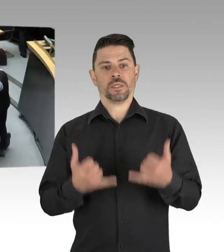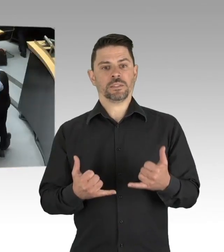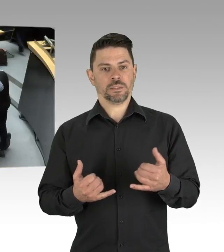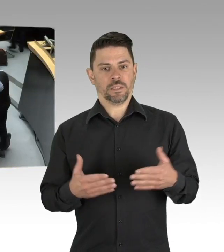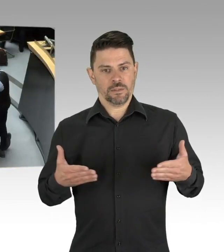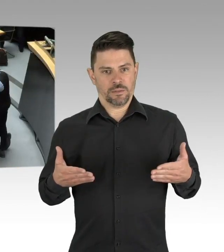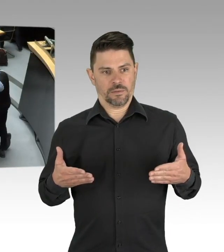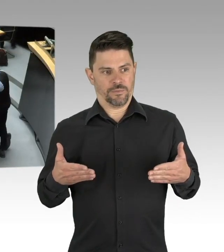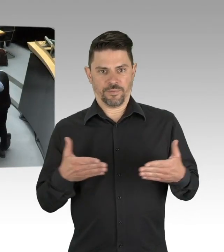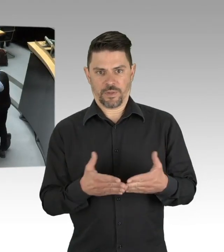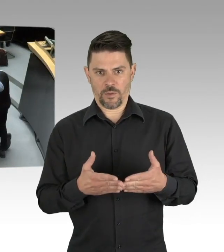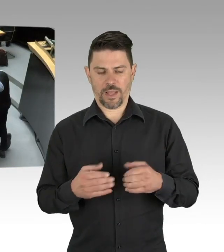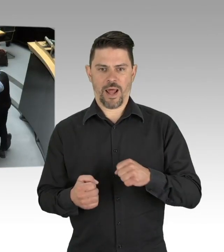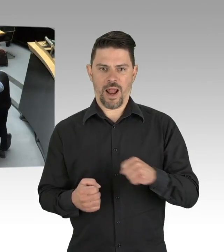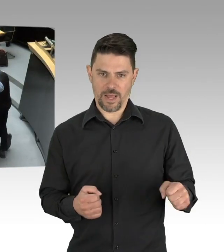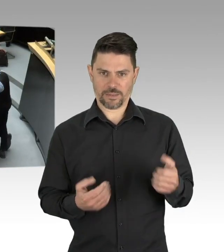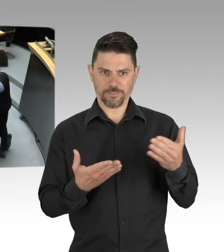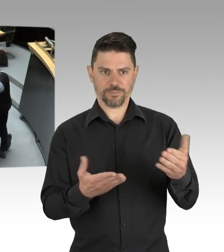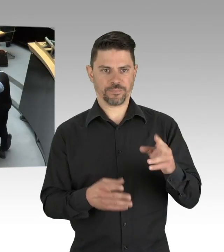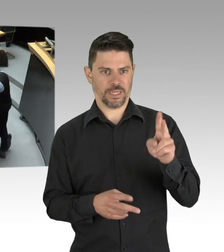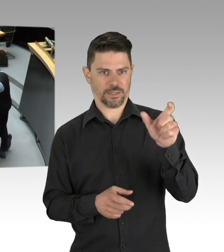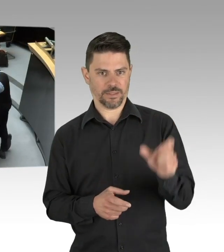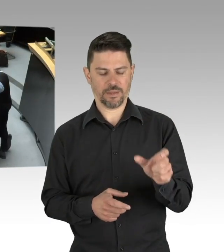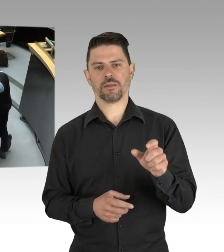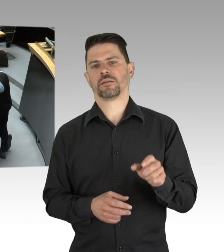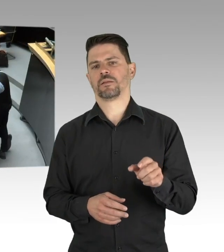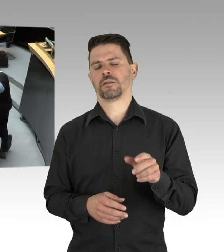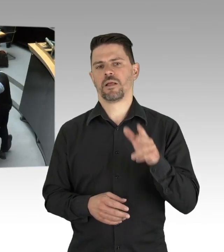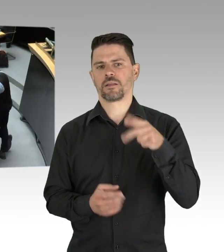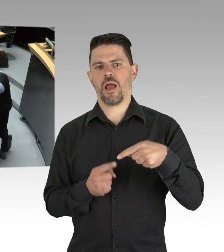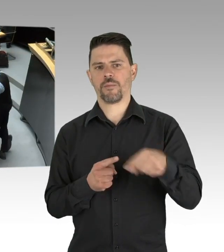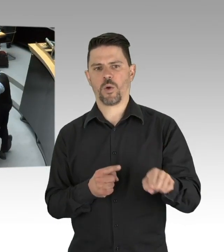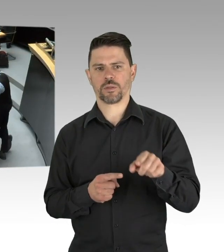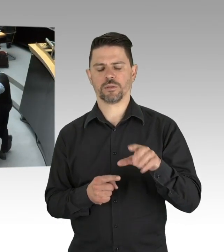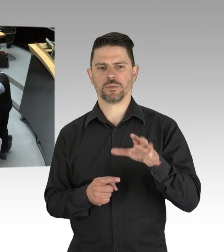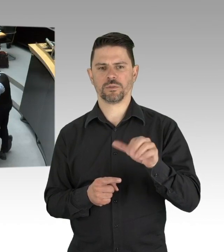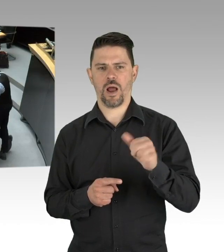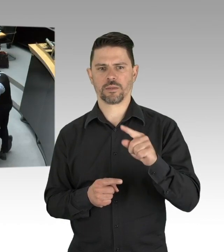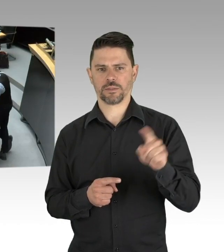ich hatte gestern eigentlich vor eine Flasche Desinfektionsmittel für Sie mitzubringen, Herr Hansel, nach den Äußerungen Ihres Fraktionsvorsitzenden